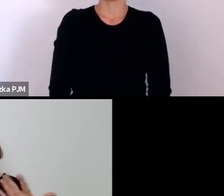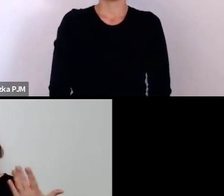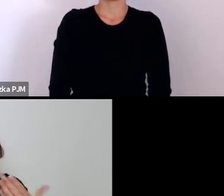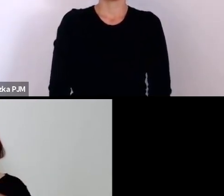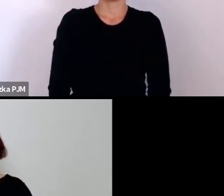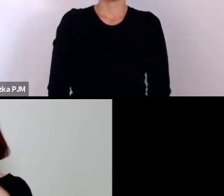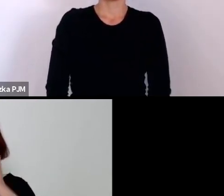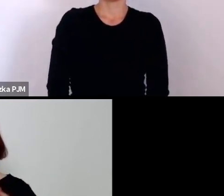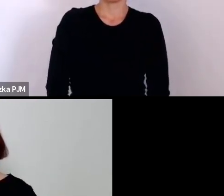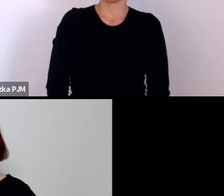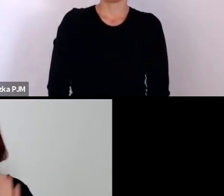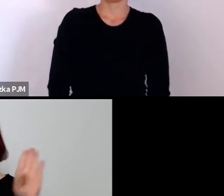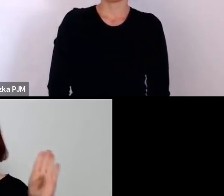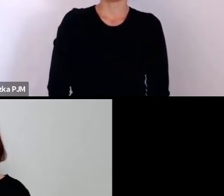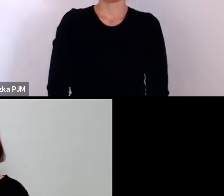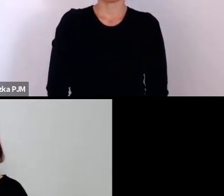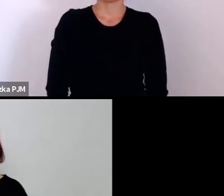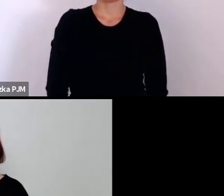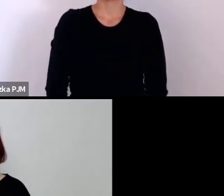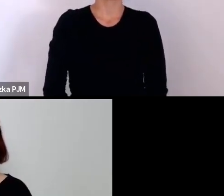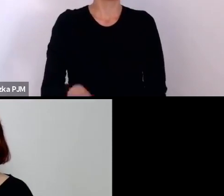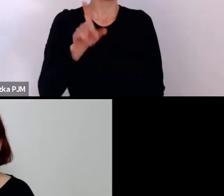No to jest pytanie właśnie, bo my do końca – szczerze mówiąc